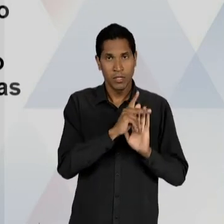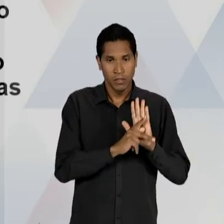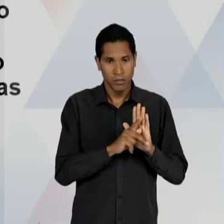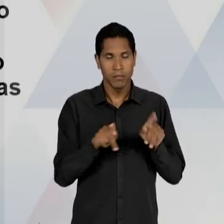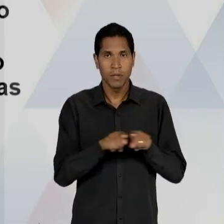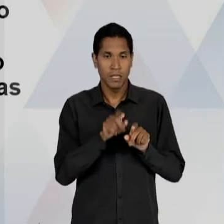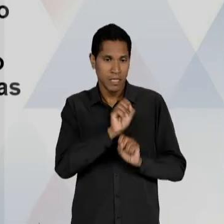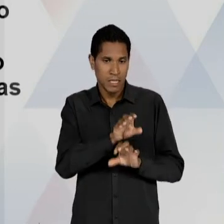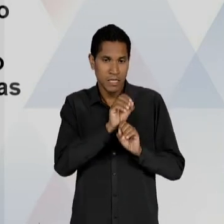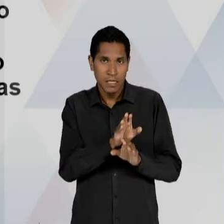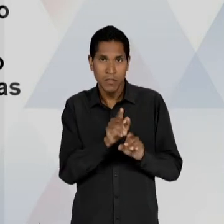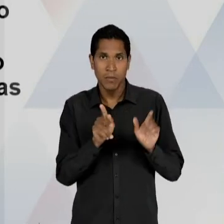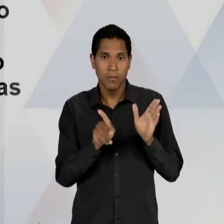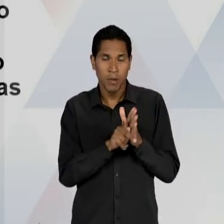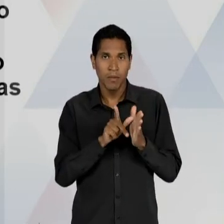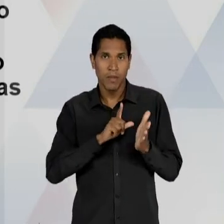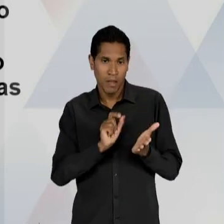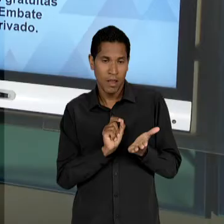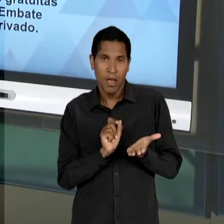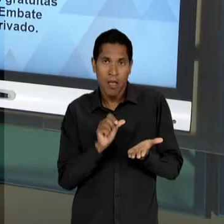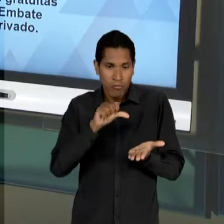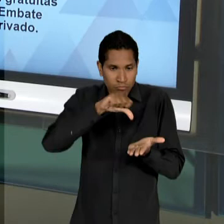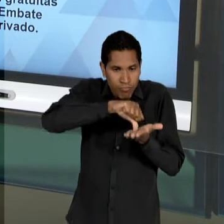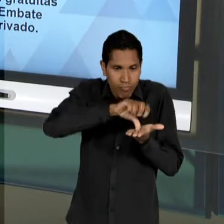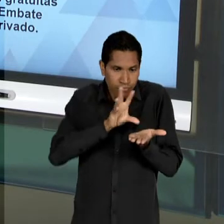FAVORECENDO E RATIFICANDO A NECESSIDADE DE UMA